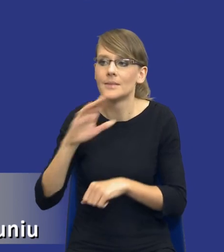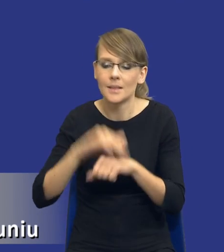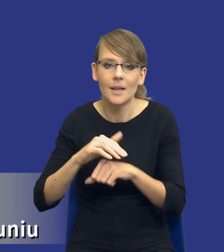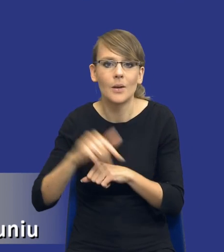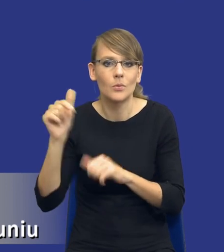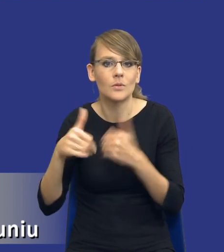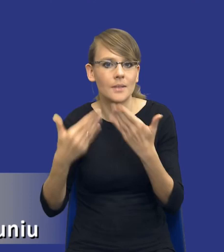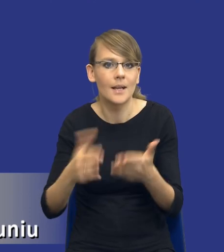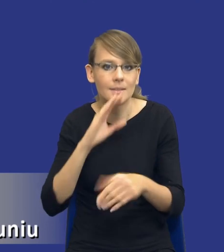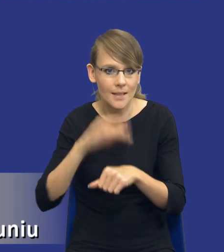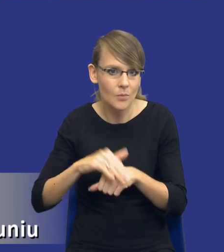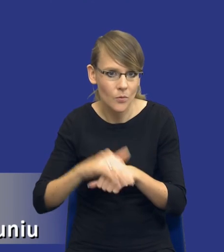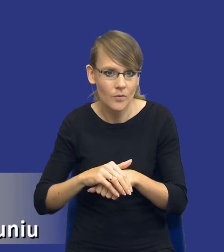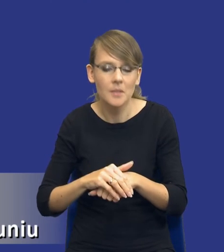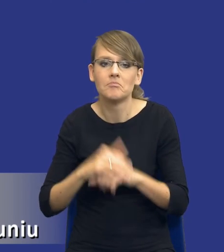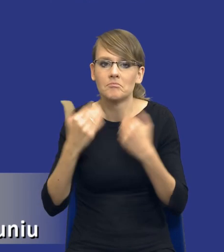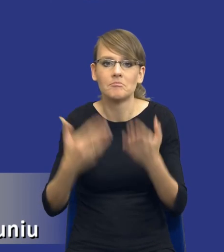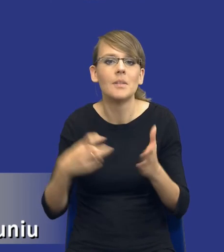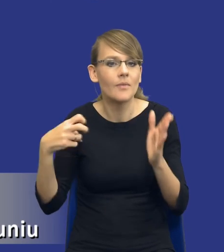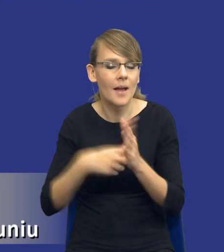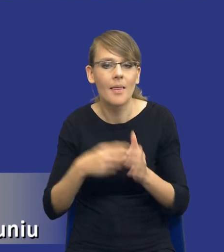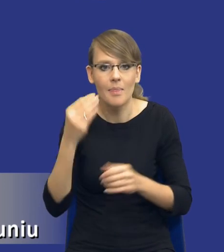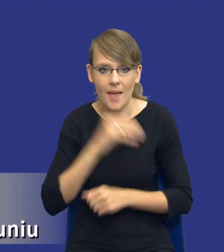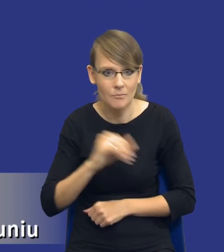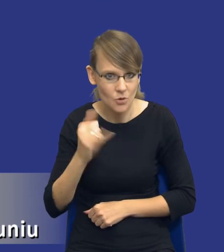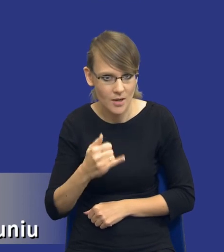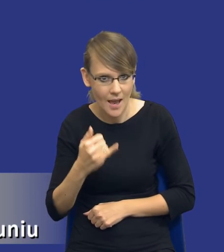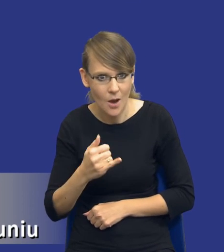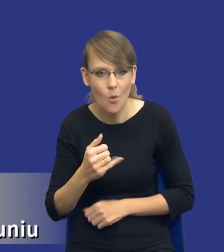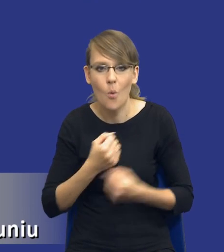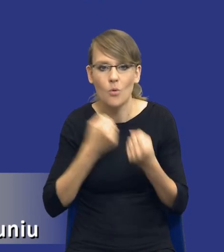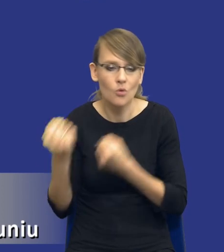zamówienia tak, żeby zagwarantować najlepszą jakość dostaw, usług oraz robót